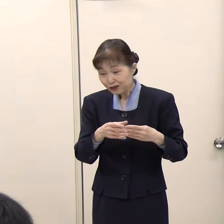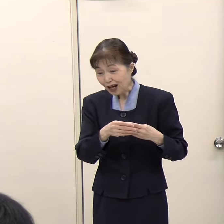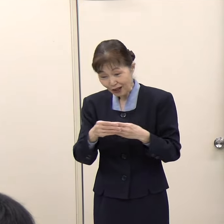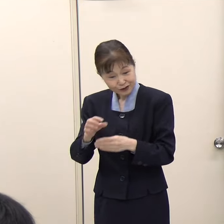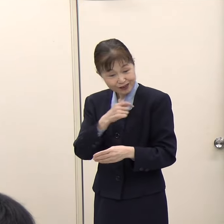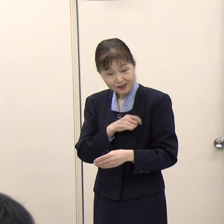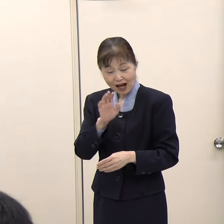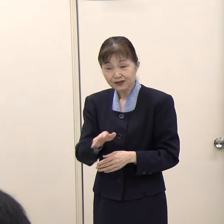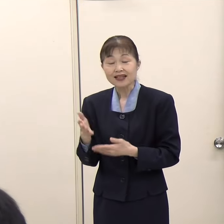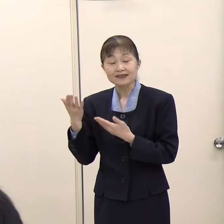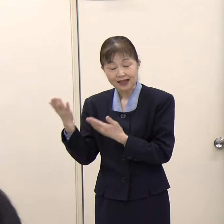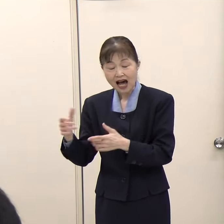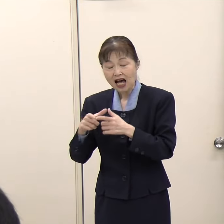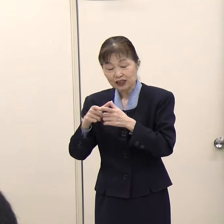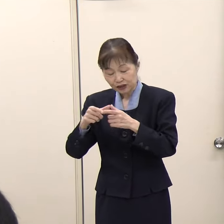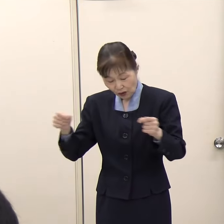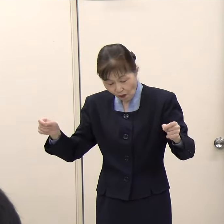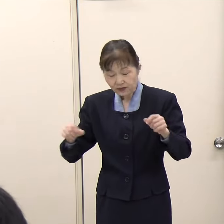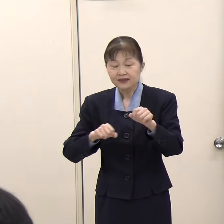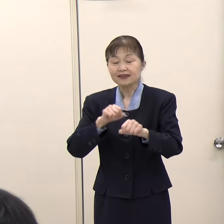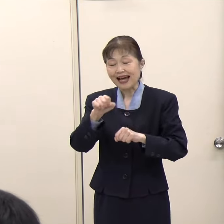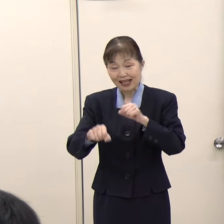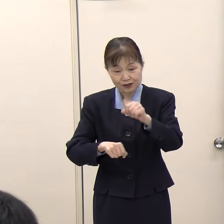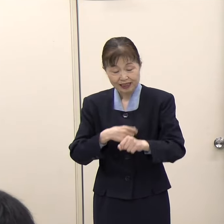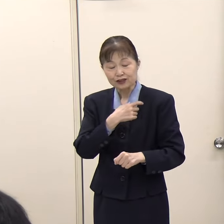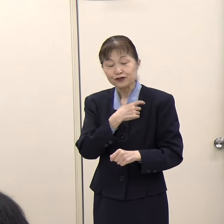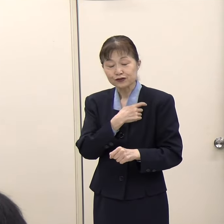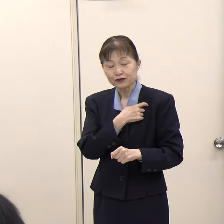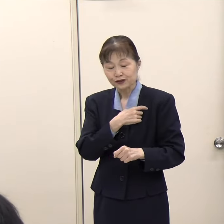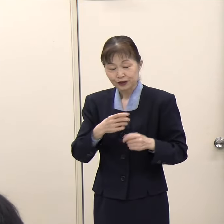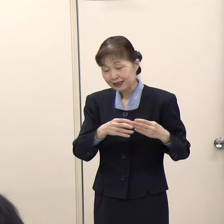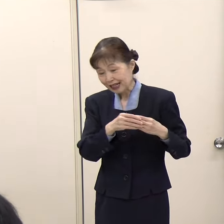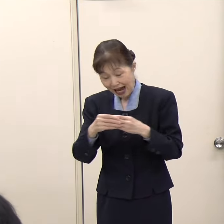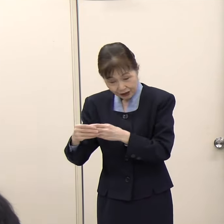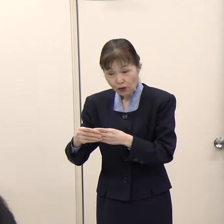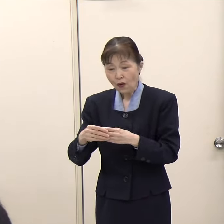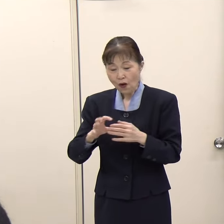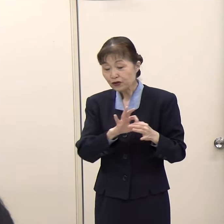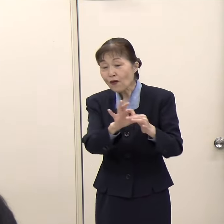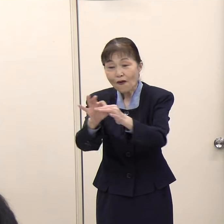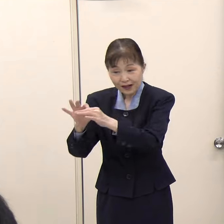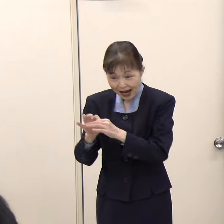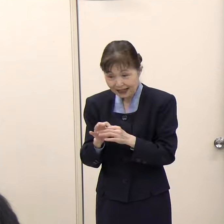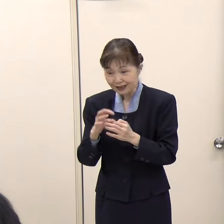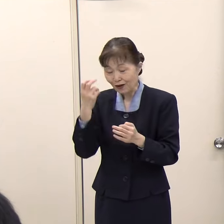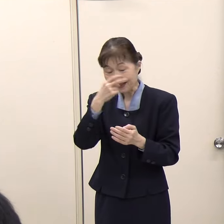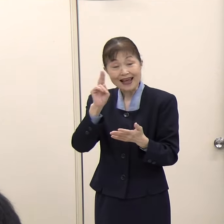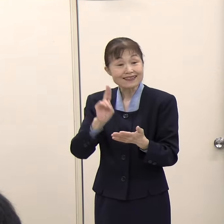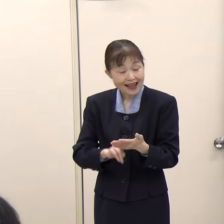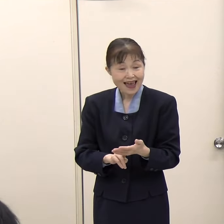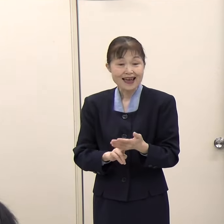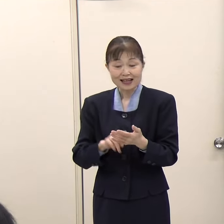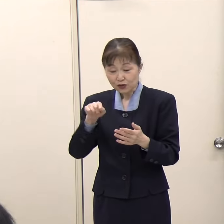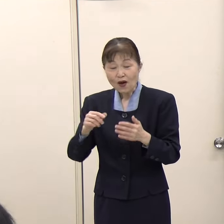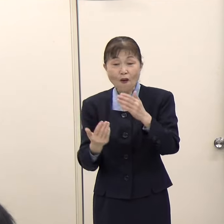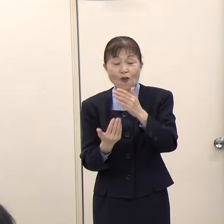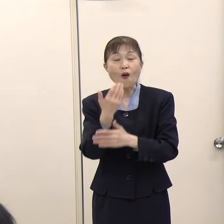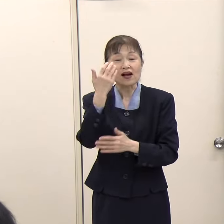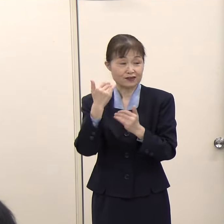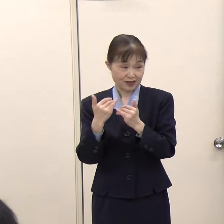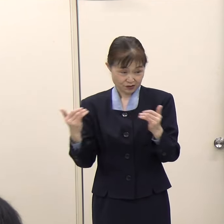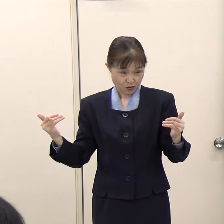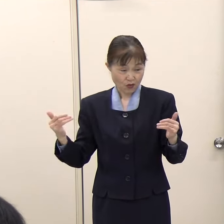（観光振興課）あります。一般社団法人日本サイクリングガイド協会が実施する検定があり、その資格に合格いただいている方です。